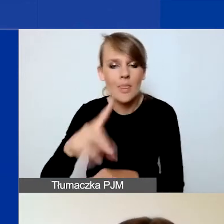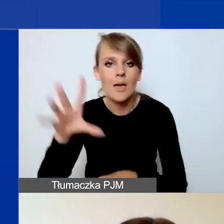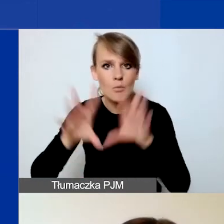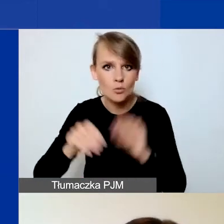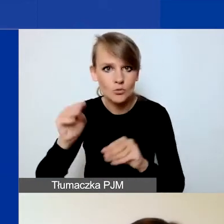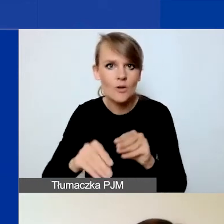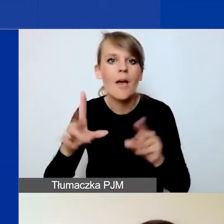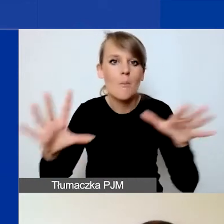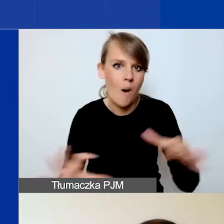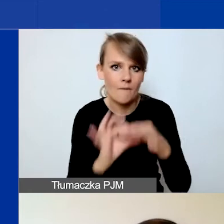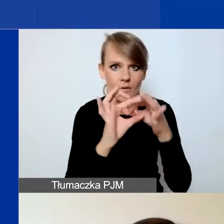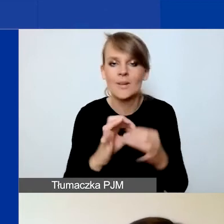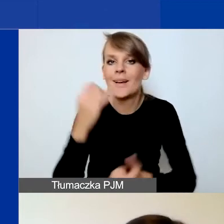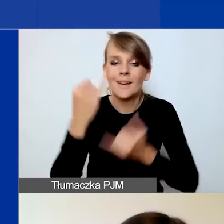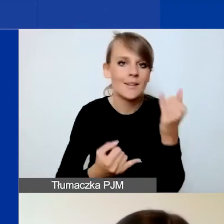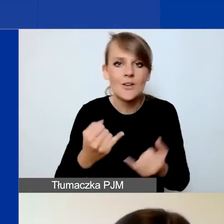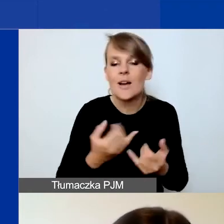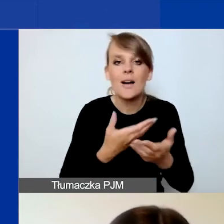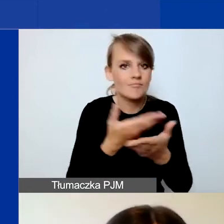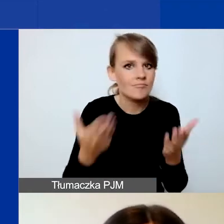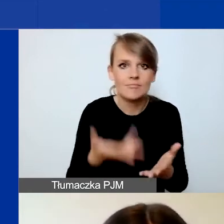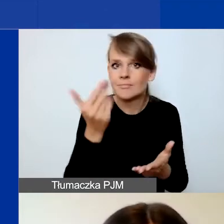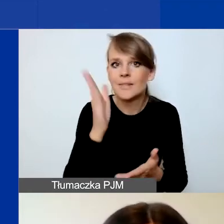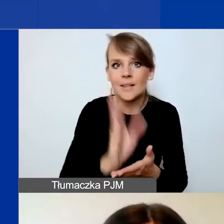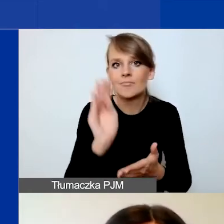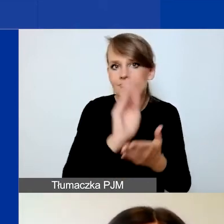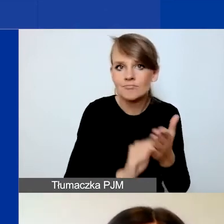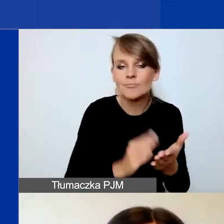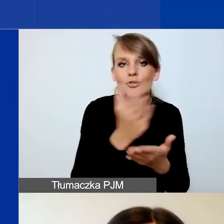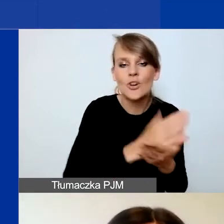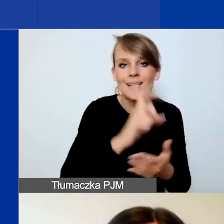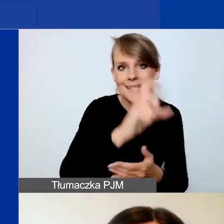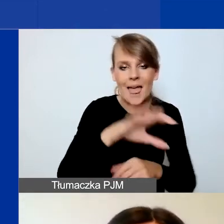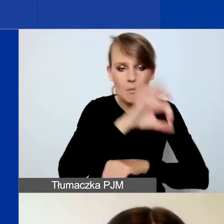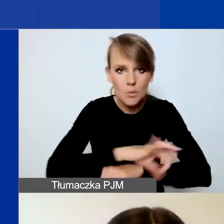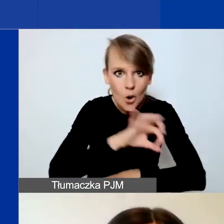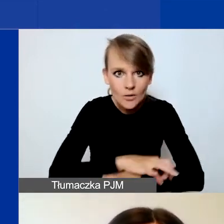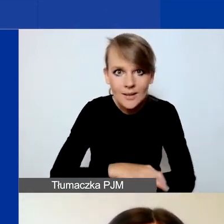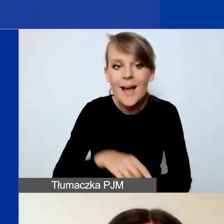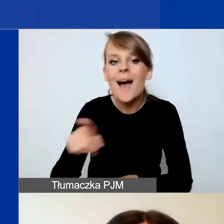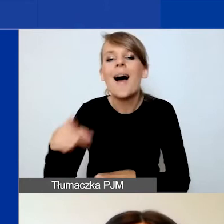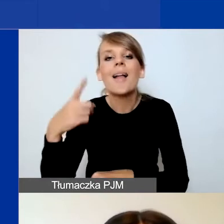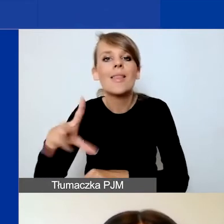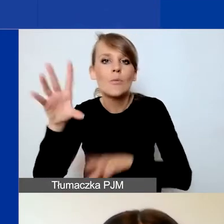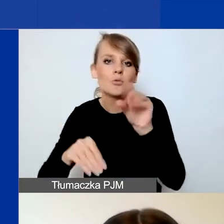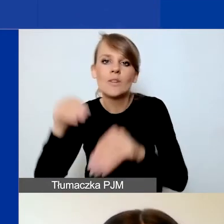W związku z tym, jeżeli państwo nie wypełnicie części C. Projekt, to w budżecie nie pojawią się właściwe pola.